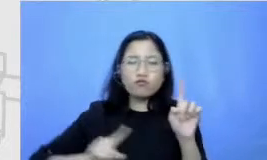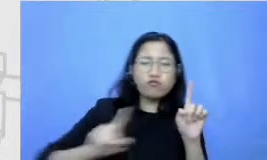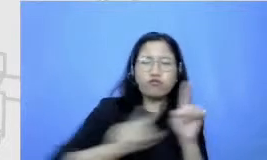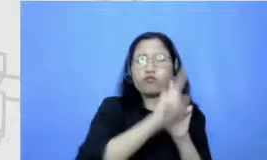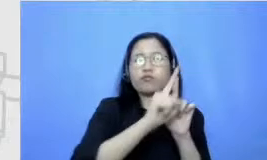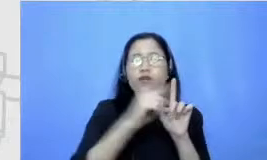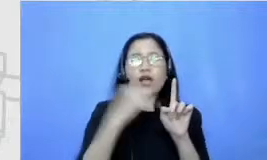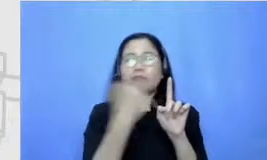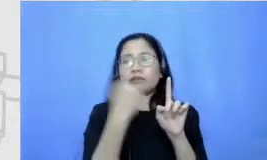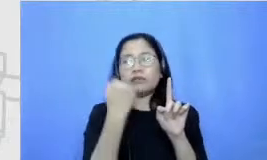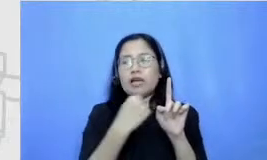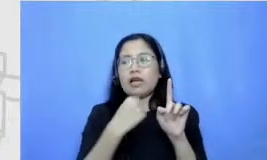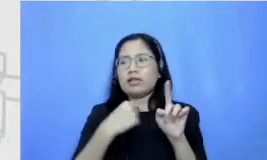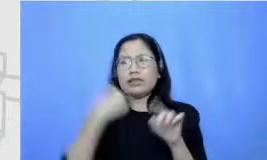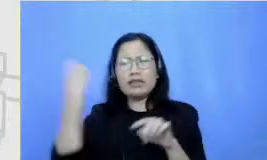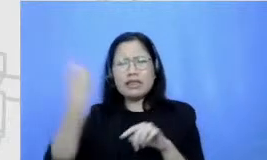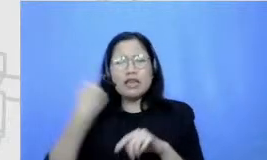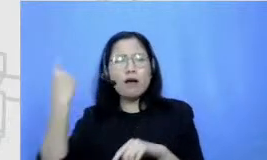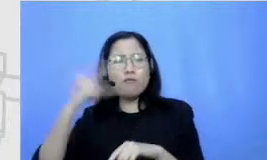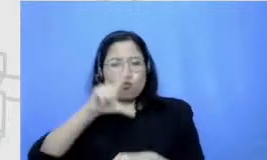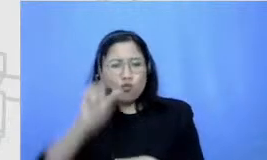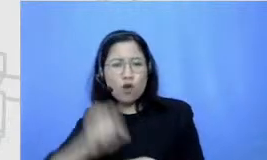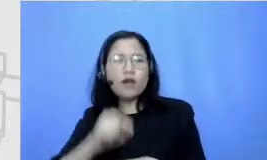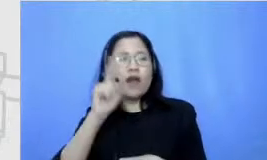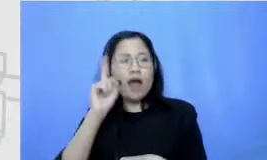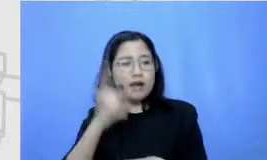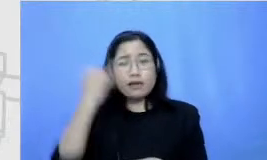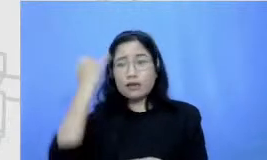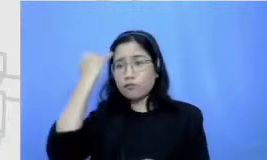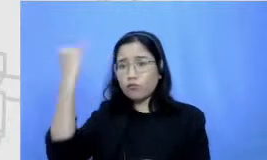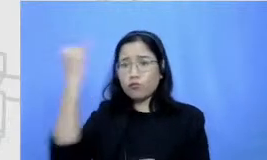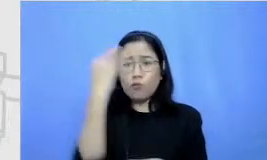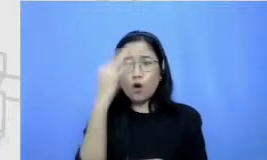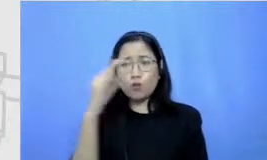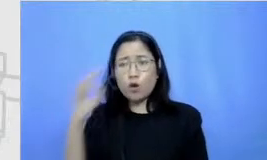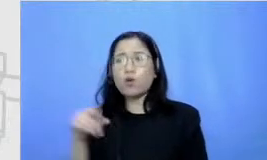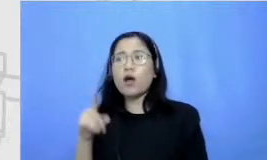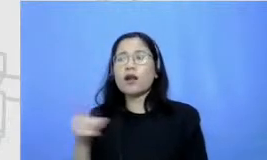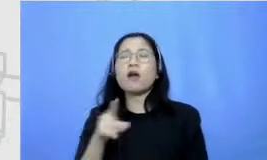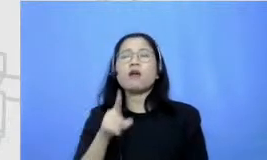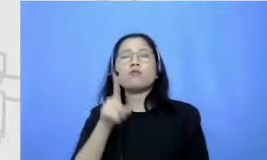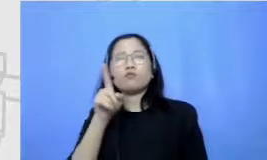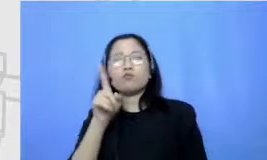masih pasti ada inovasi baru yang menurut mana Apa pentingnya sosok lemah seperti sekarang ini